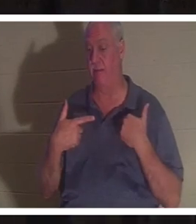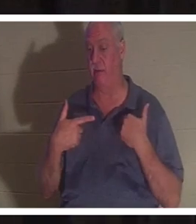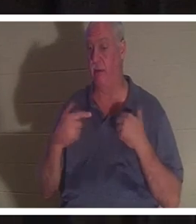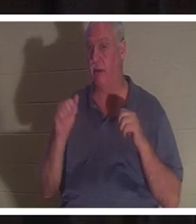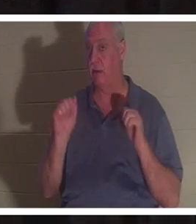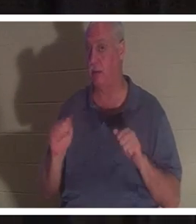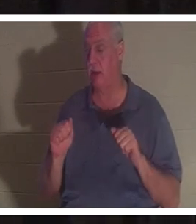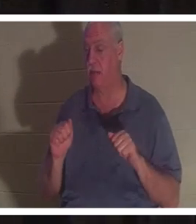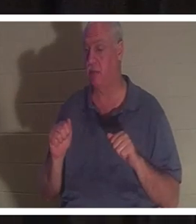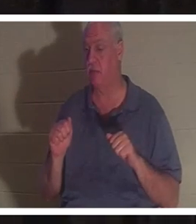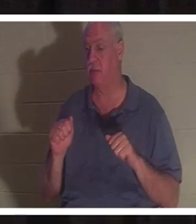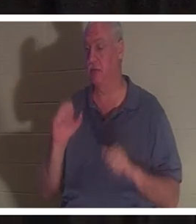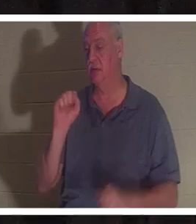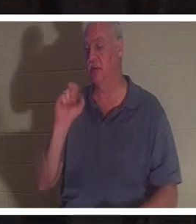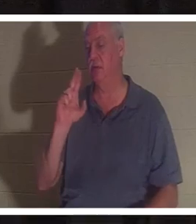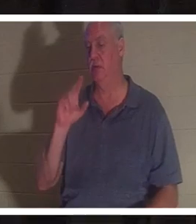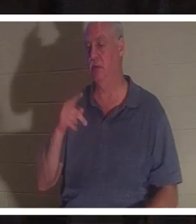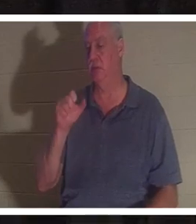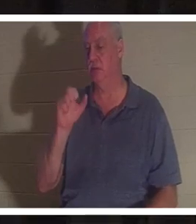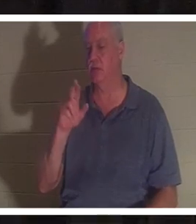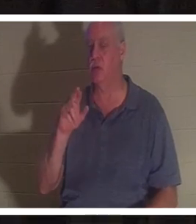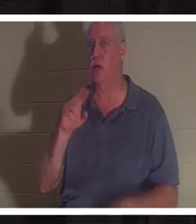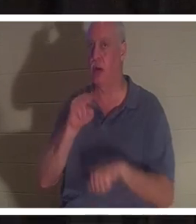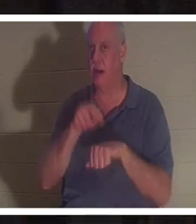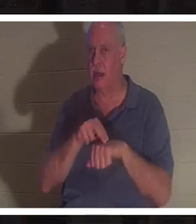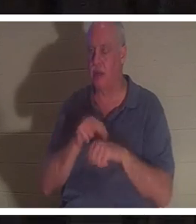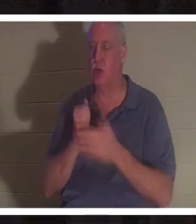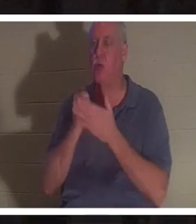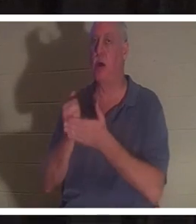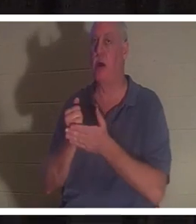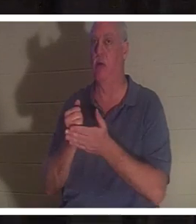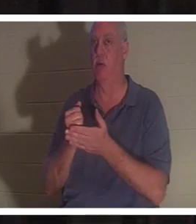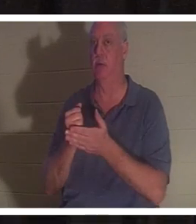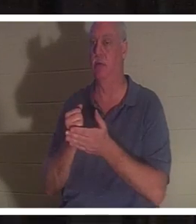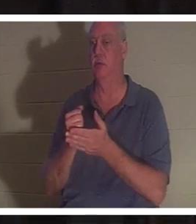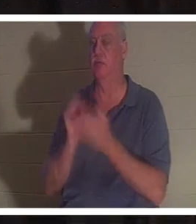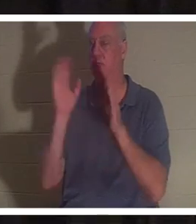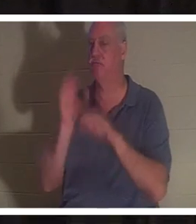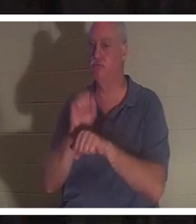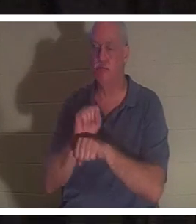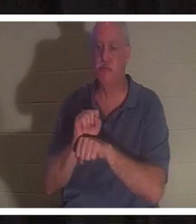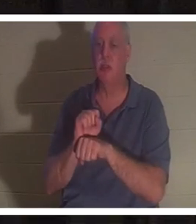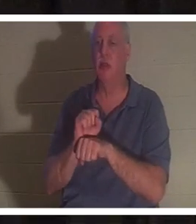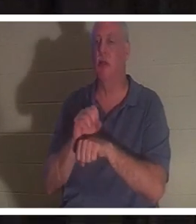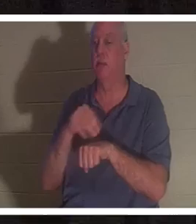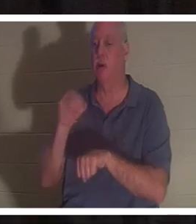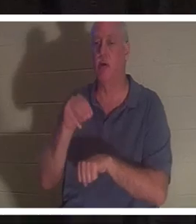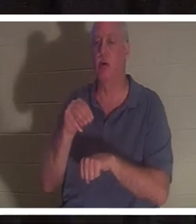übernatürliche Hilfe Sie von einem Unfall oder einer anderen Situation befreite, die